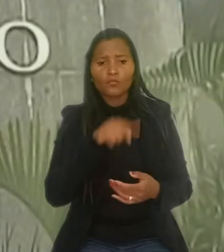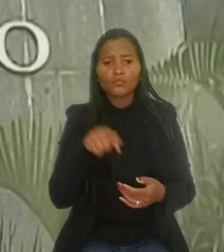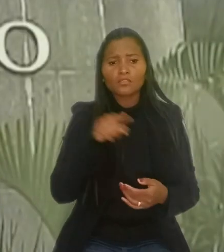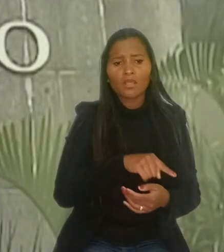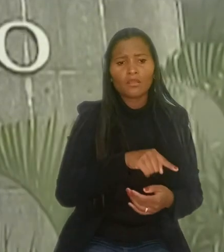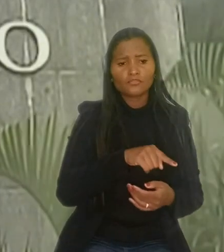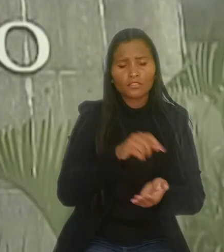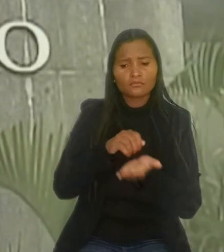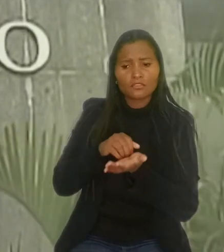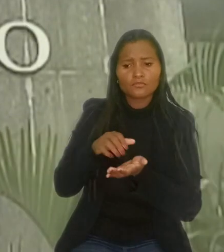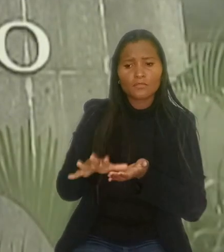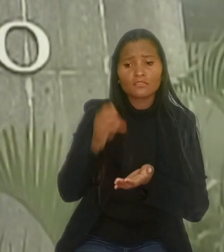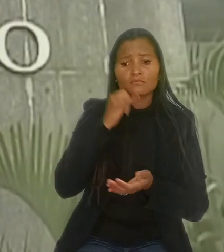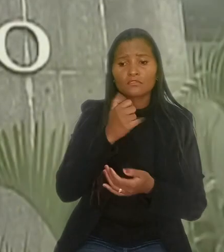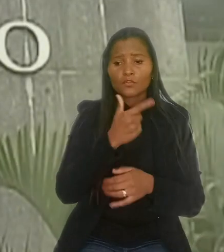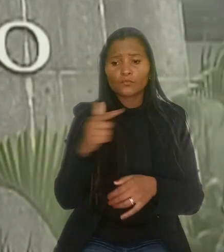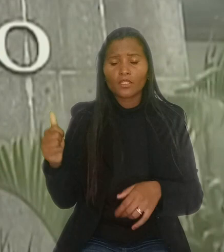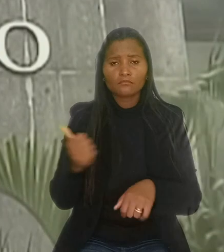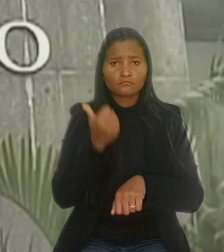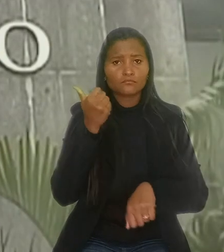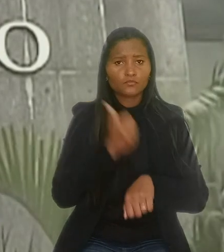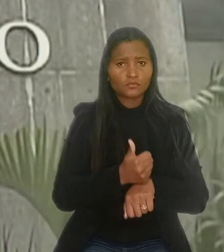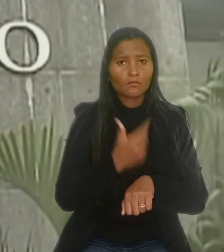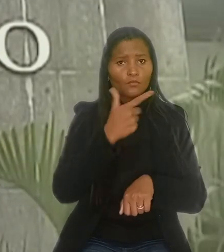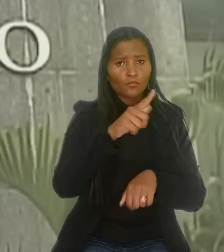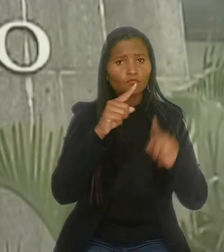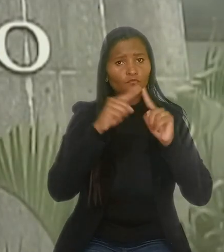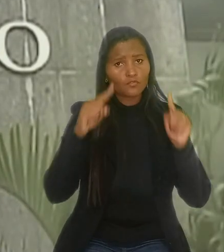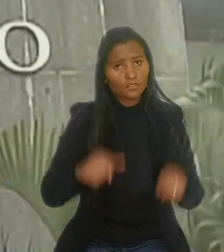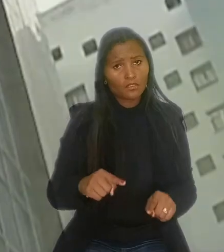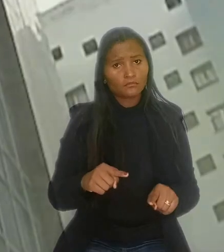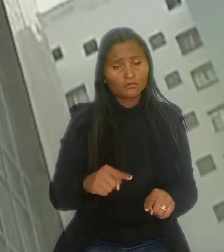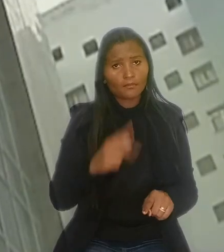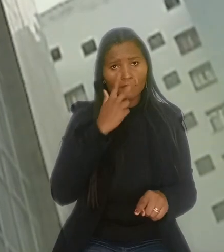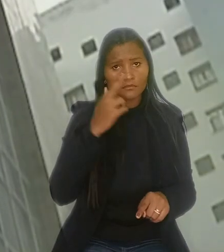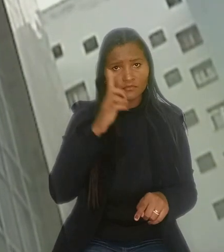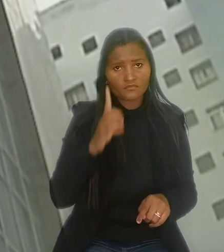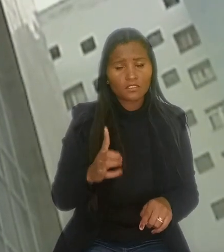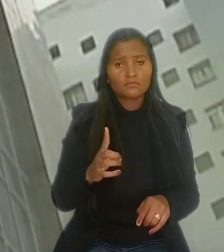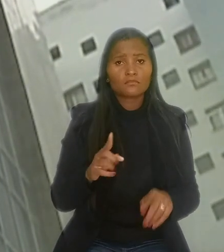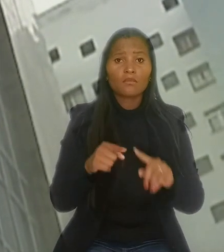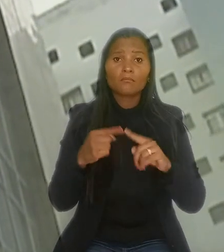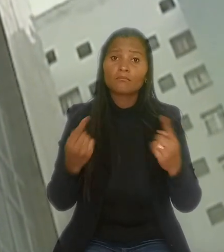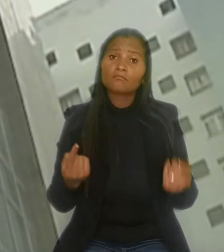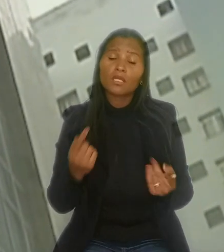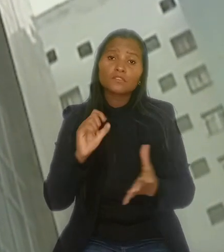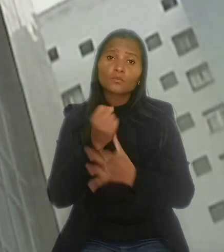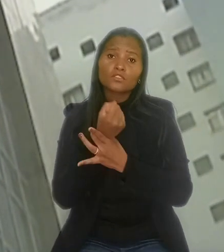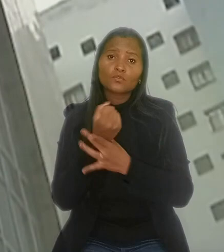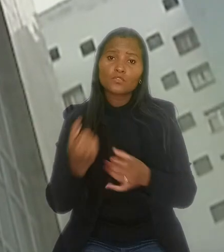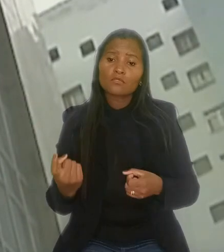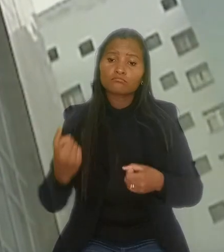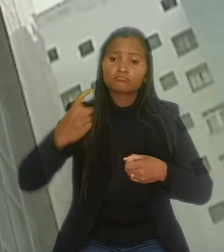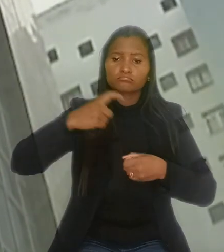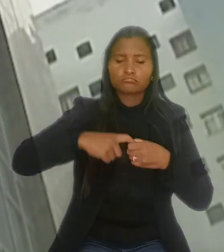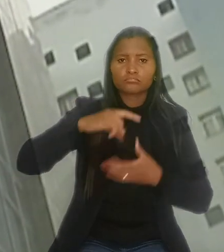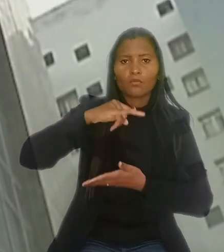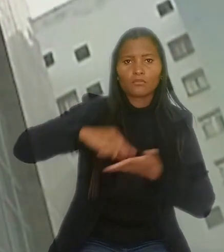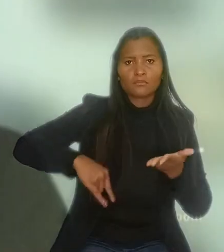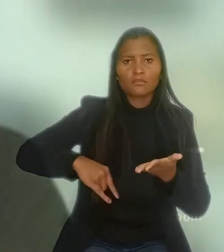caso não haja a substituição por outro empregado nas mesmas condições, mas seu descumprimento não assegura a reintegração do trabalhador dispensado.